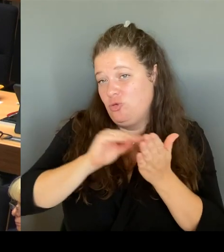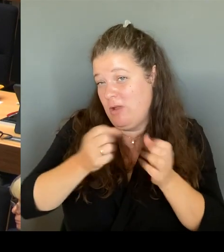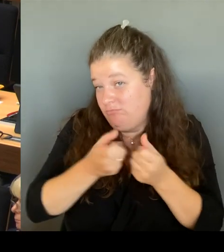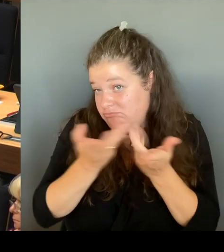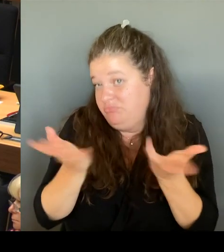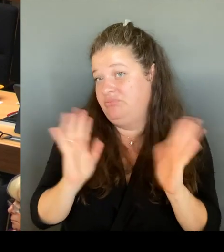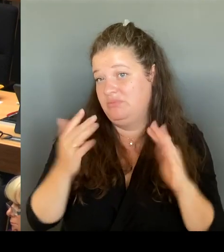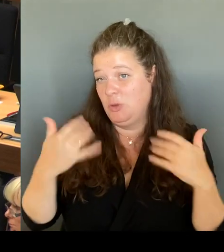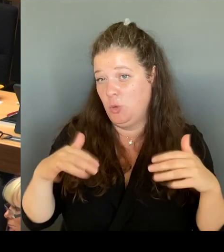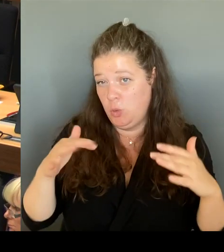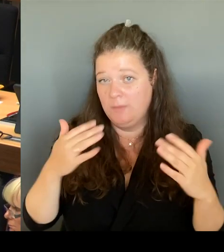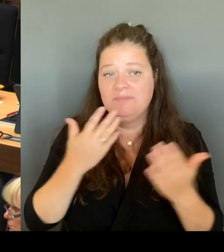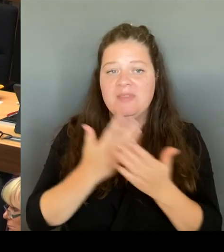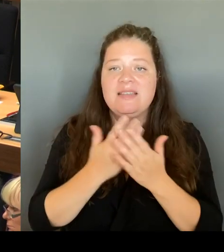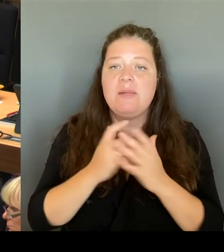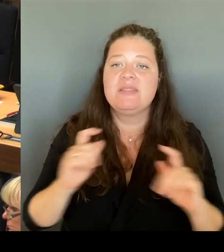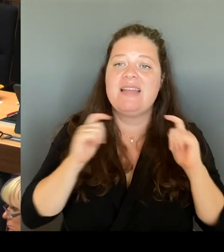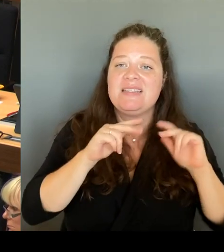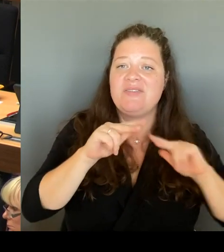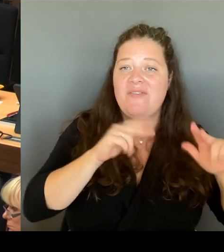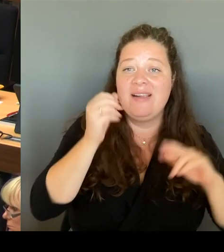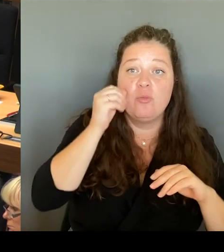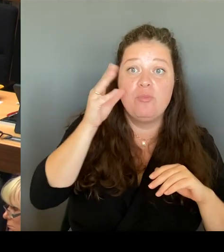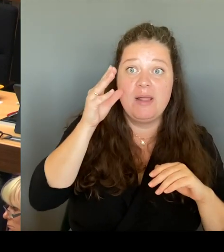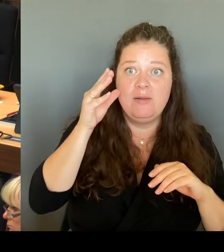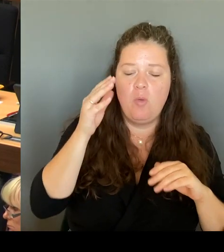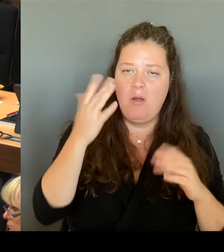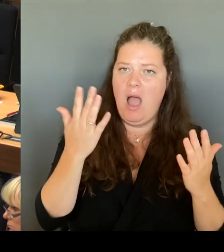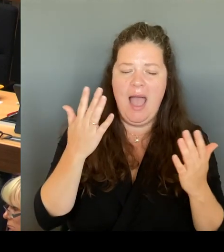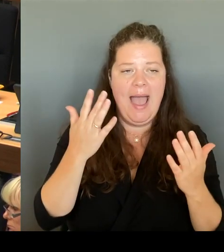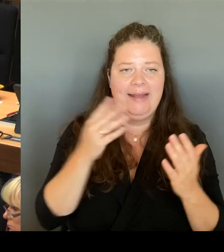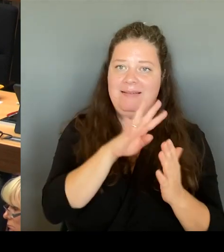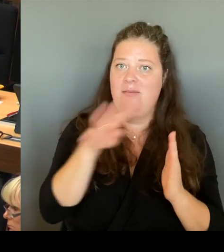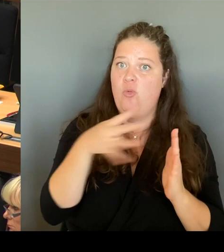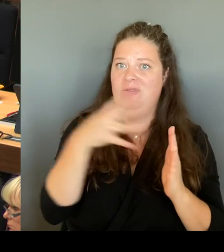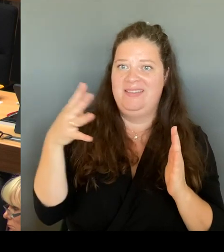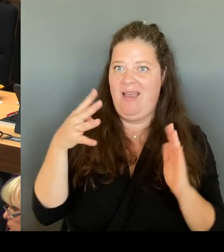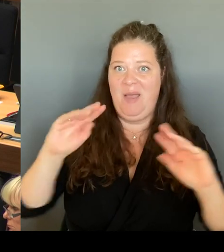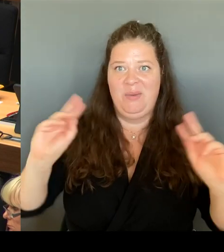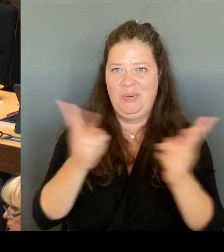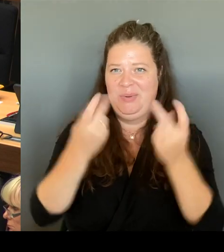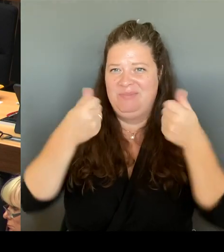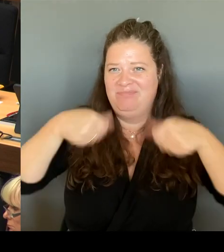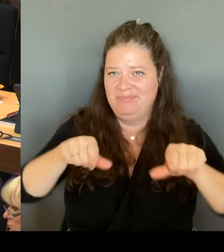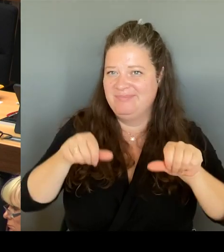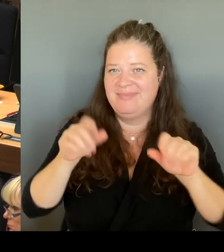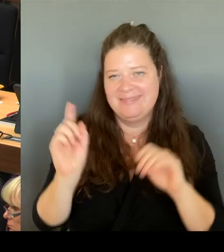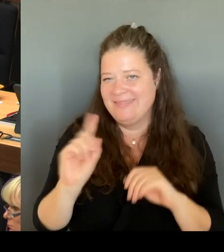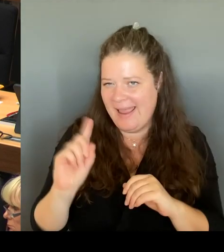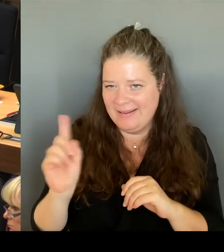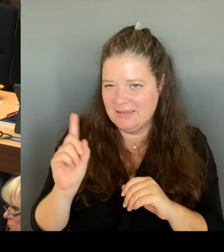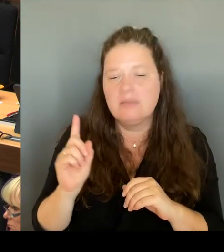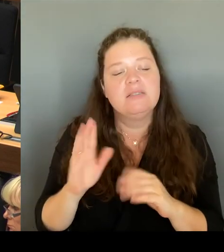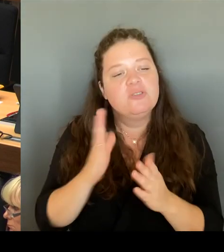Blaupause für alle geben, sondern wie gesagt, einen Instrumentenkasten, anhand dessen alle Schulen individuell entscheiden